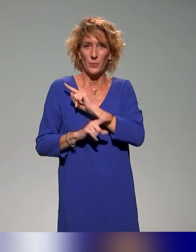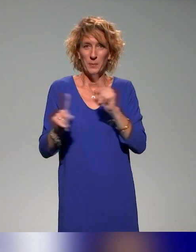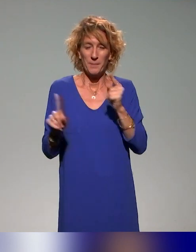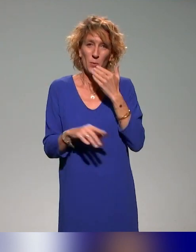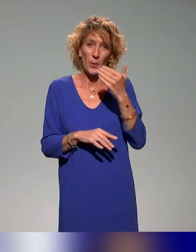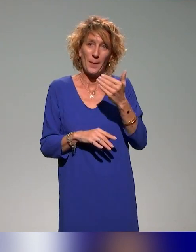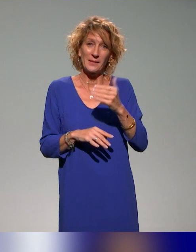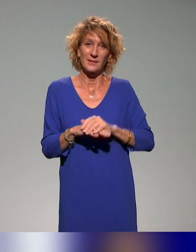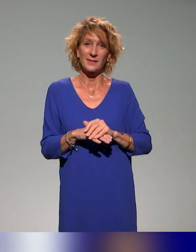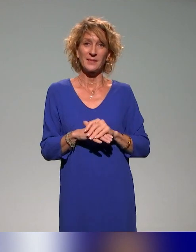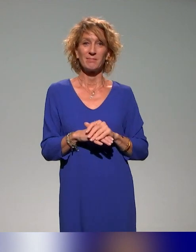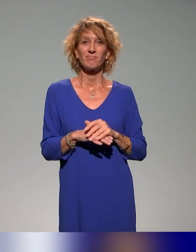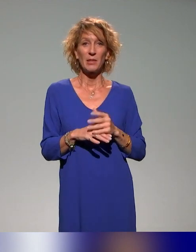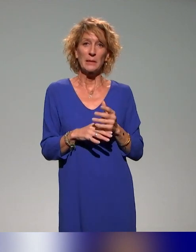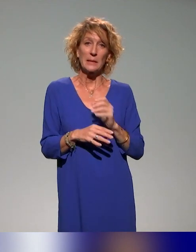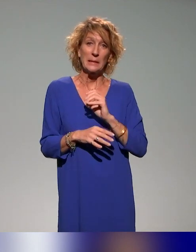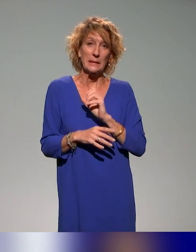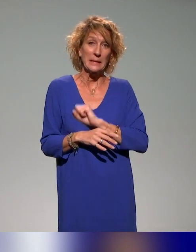d'avance, justement dans les remerciements, de ne pas m'en vouloir si je vous oublie.